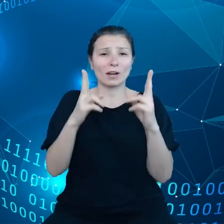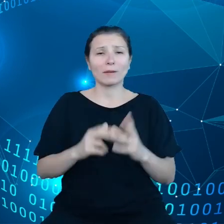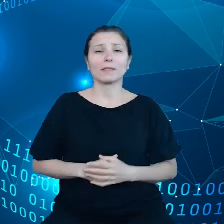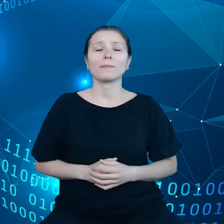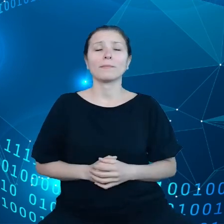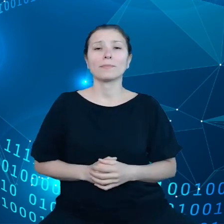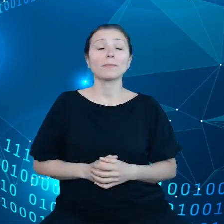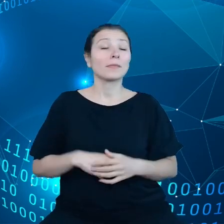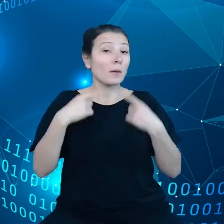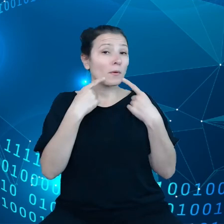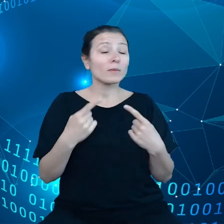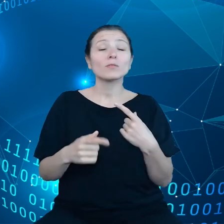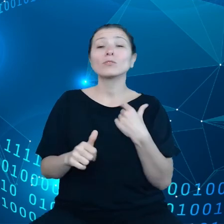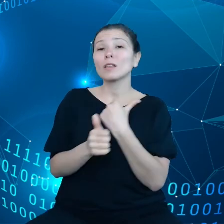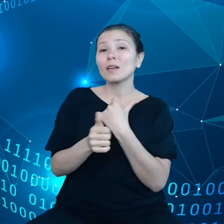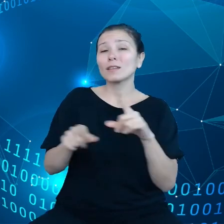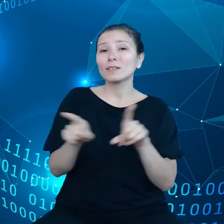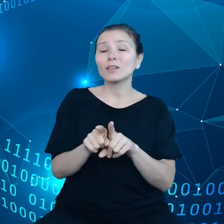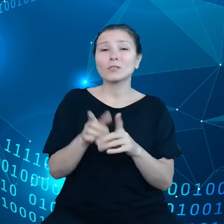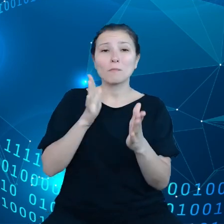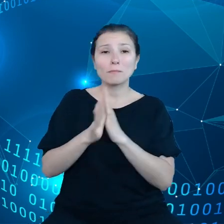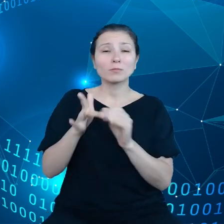również bezpośrednio oddziałują na środowisko.